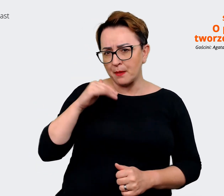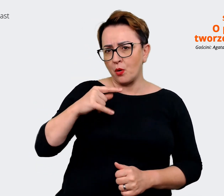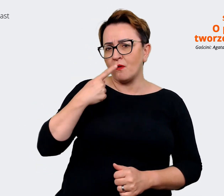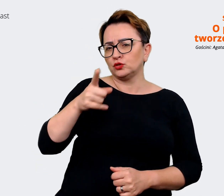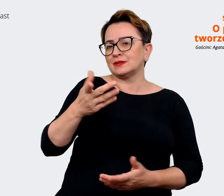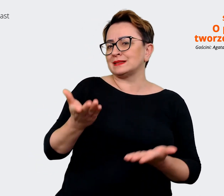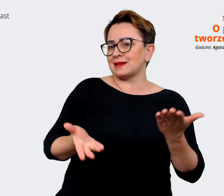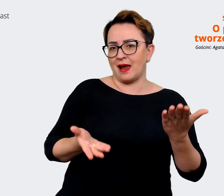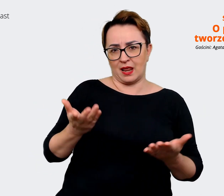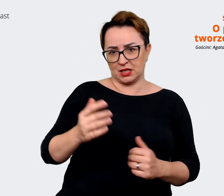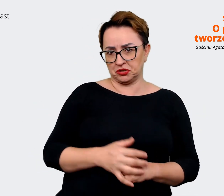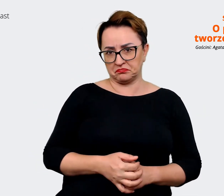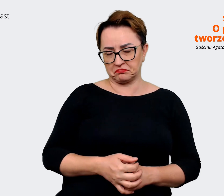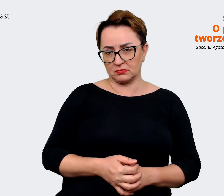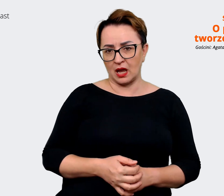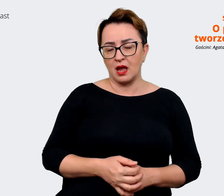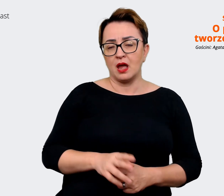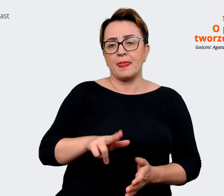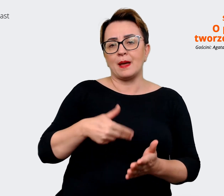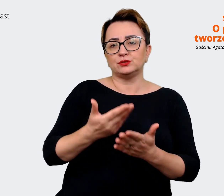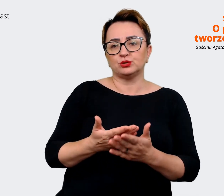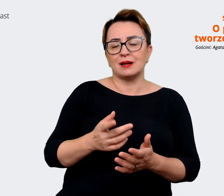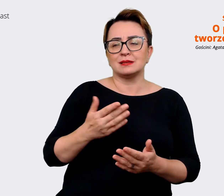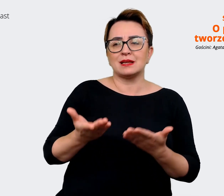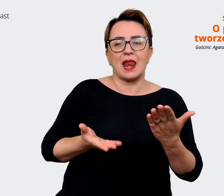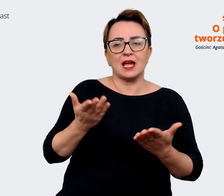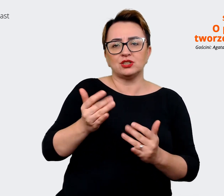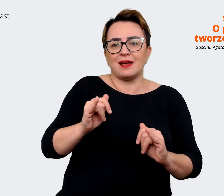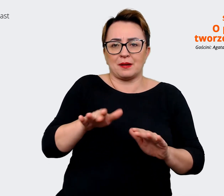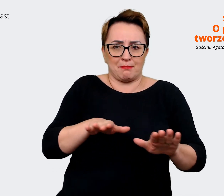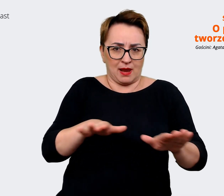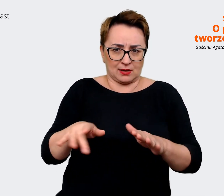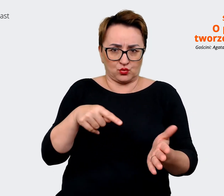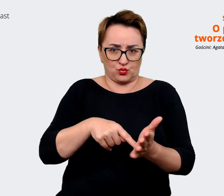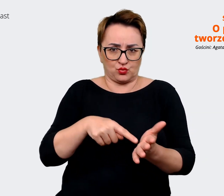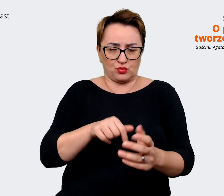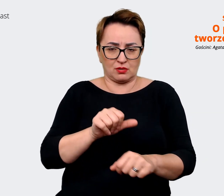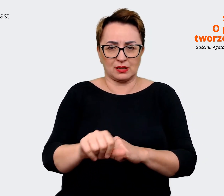zależy od tego, w jakim miejscu jest. Wydaje mi się, że nie ma jednej uniwersalnej odpowiedzi dla